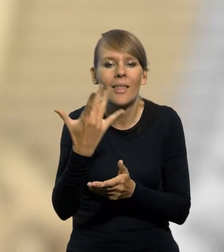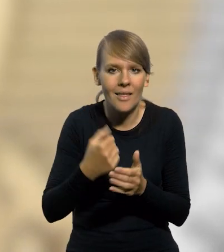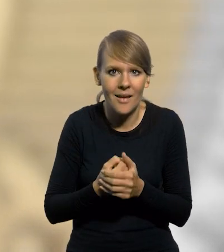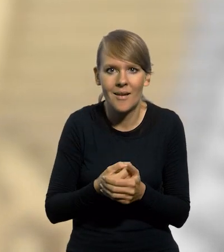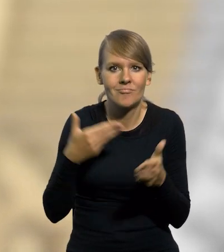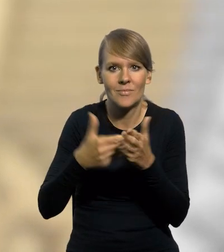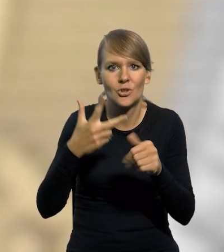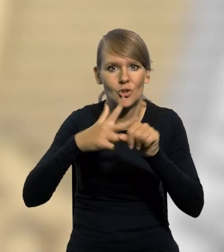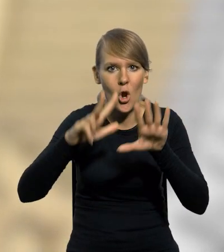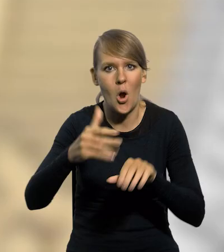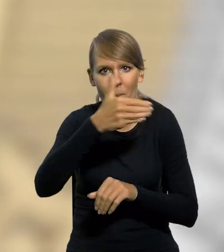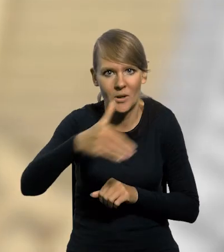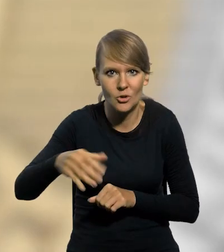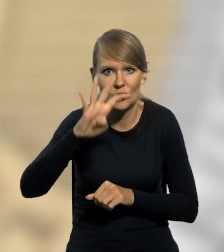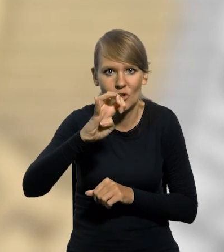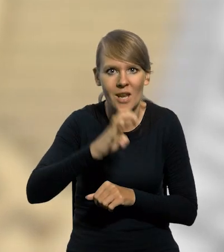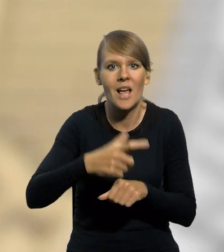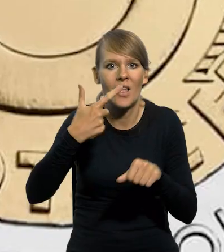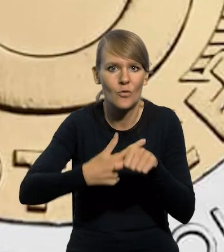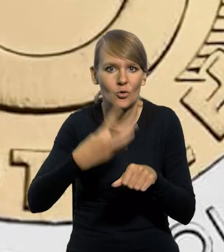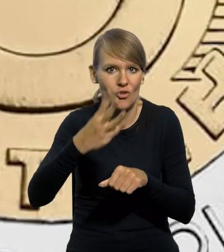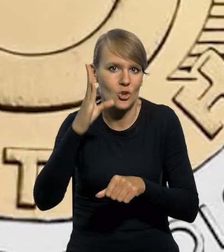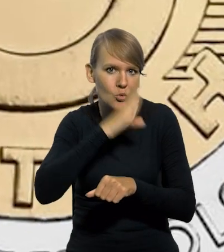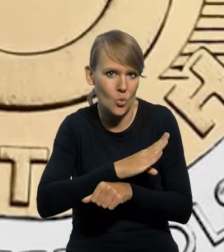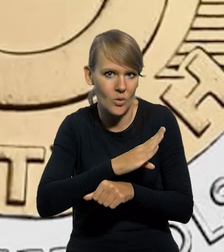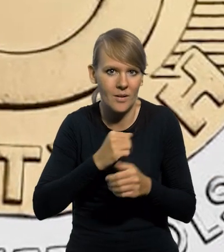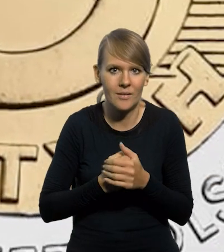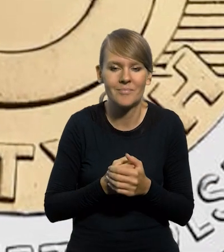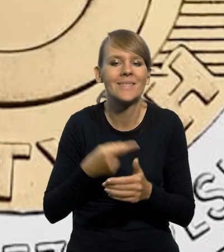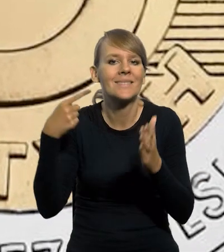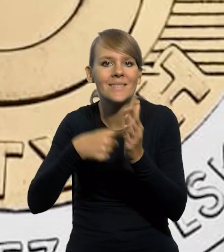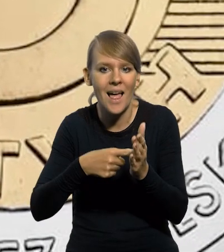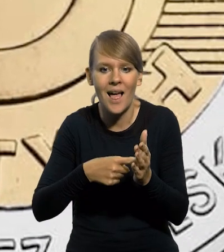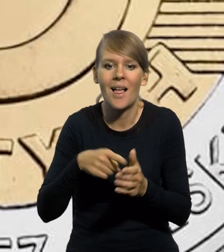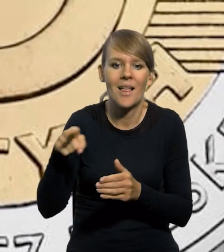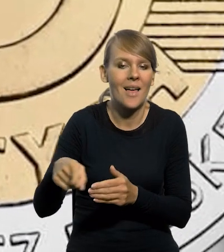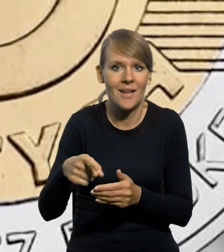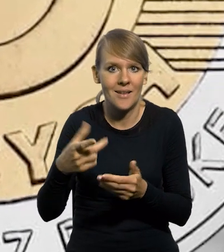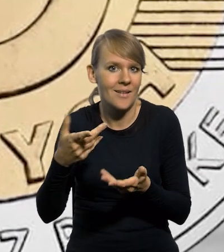do 38 mln 424 sztuk, w celu umożliwienia jej otrzymania